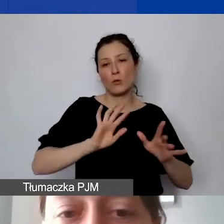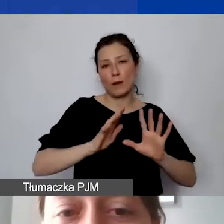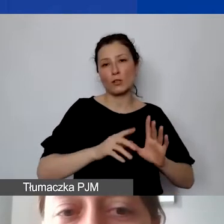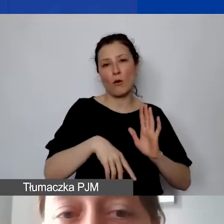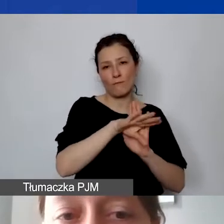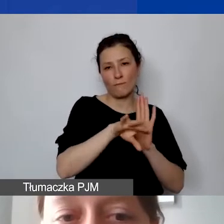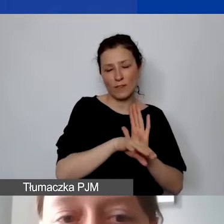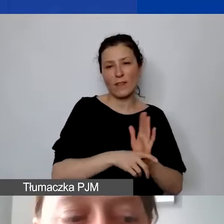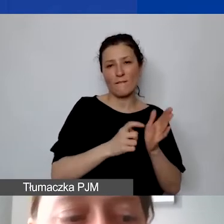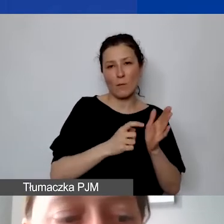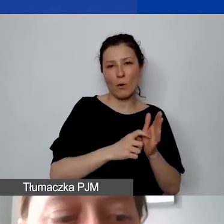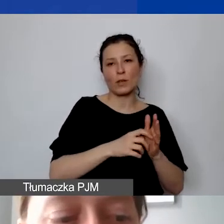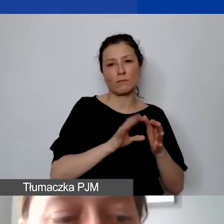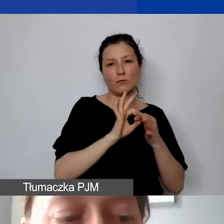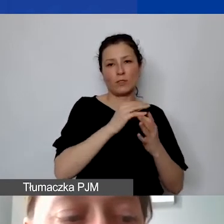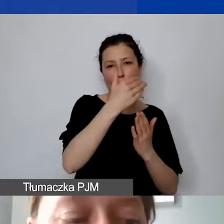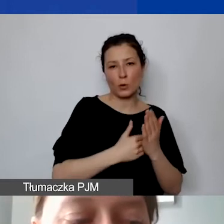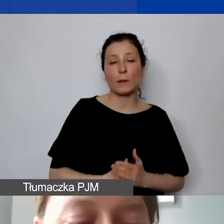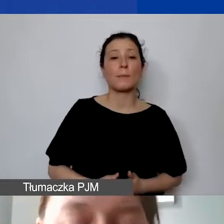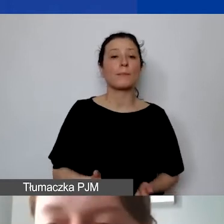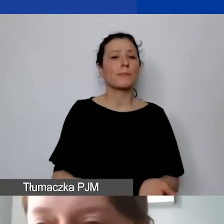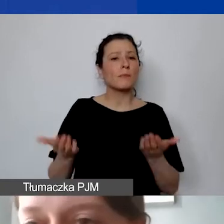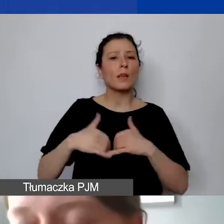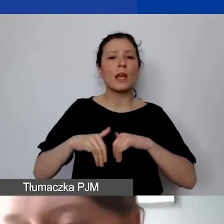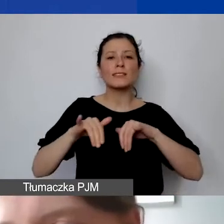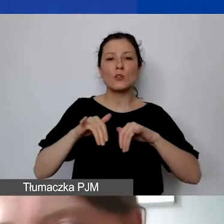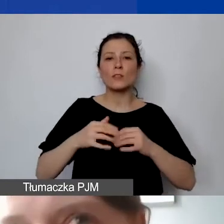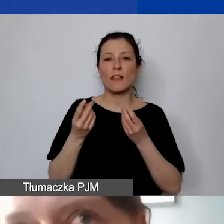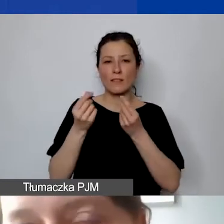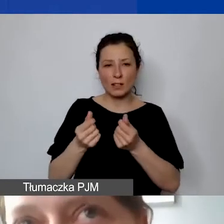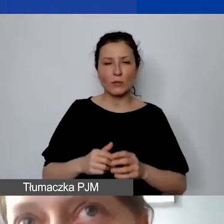Zarządzanie finansowe. To też może być istotne